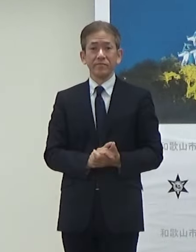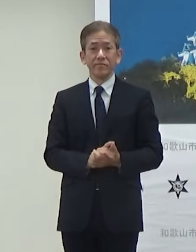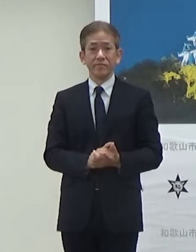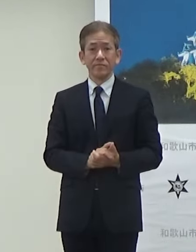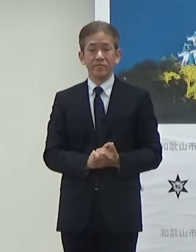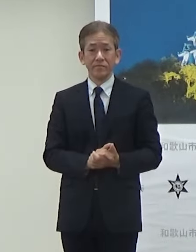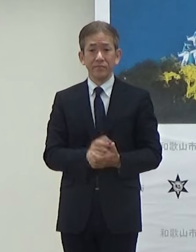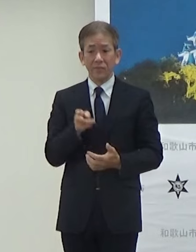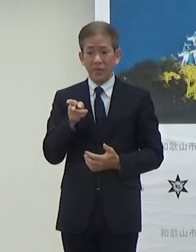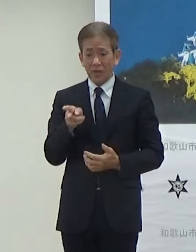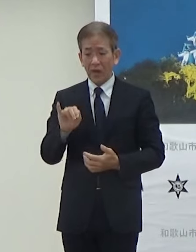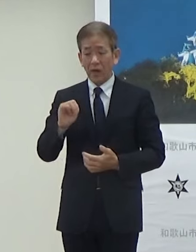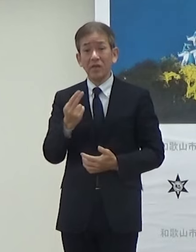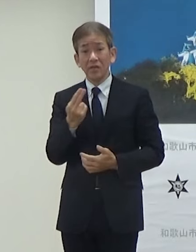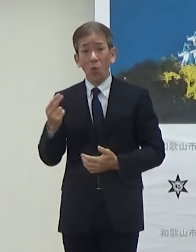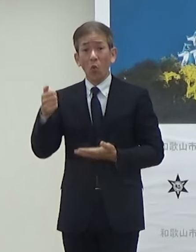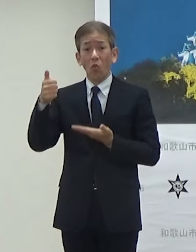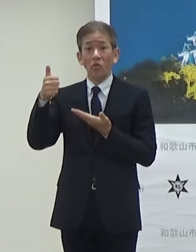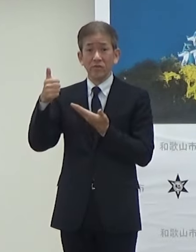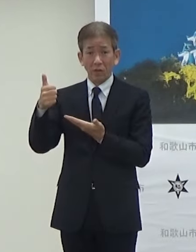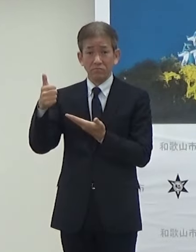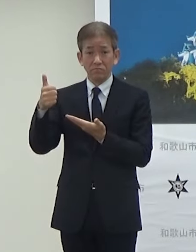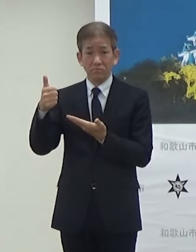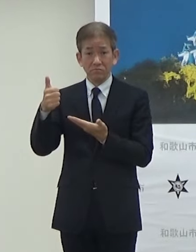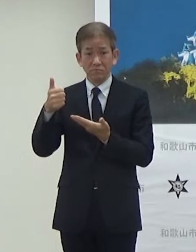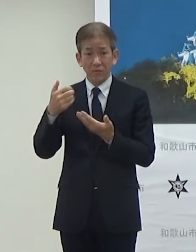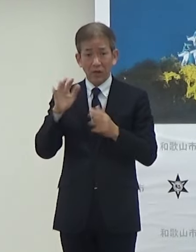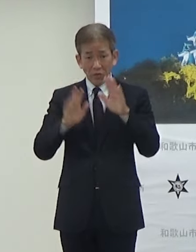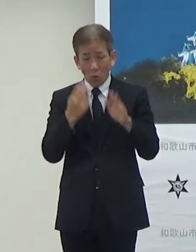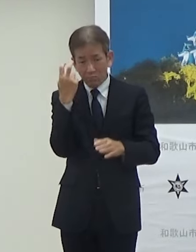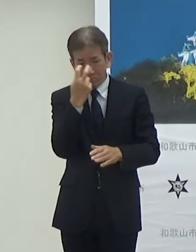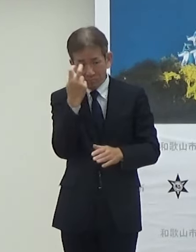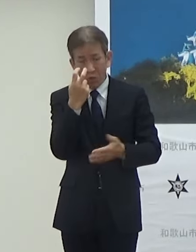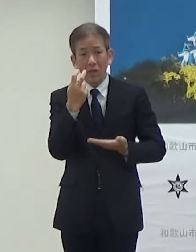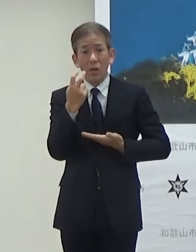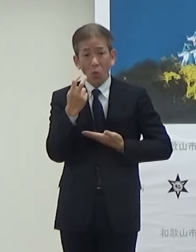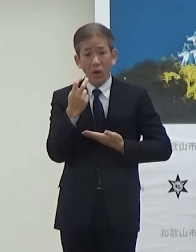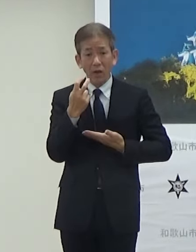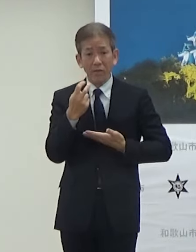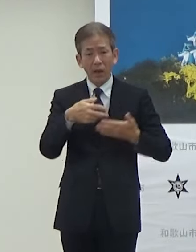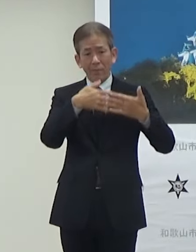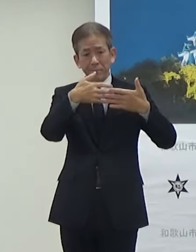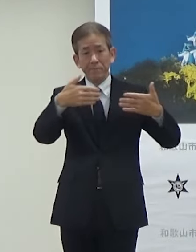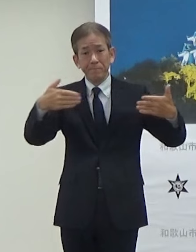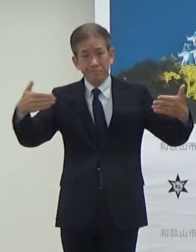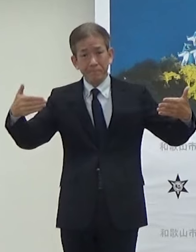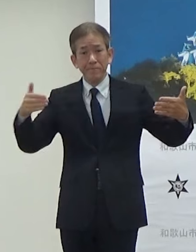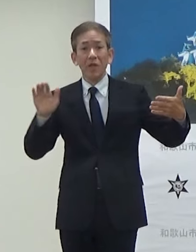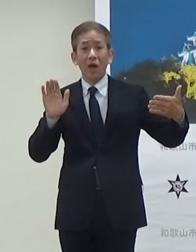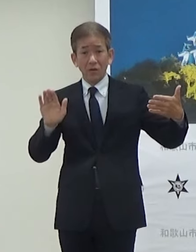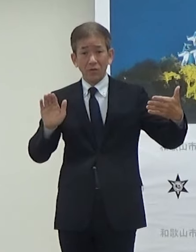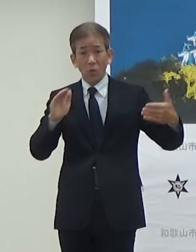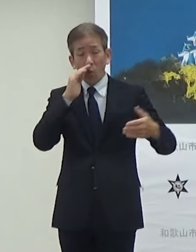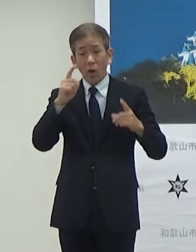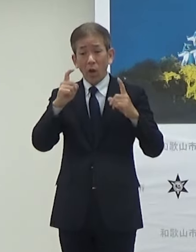HYDEさんが監修していただいたHYDE Memorial Galleryが和歌山城ホール3階に